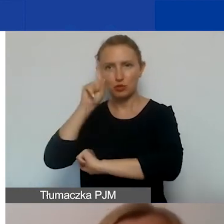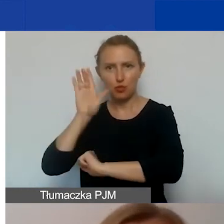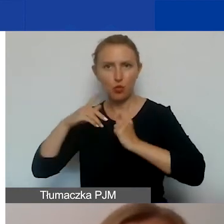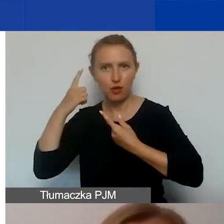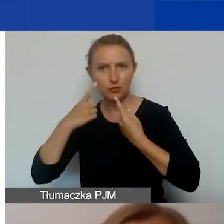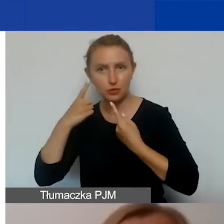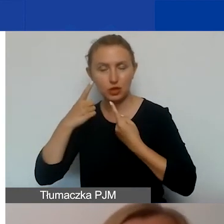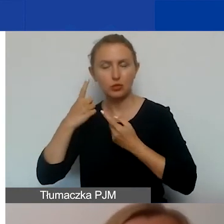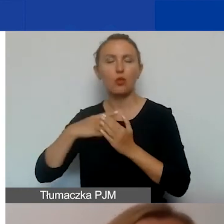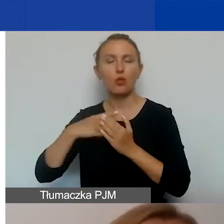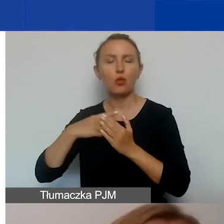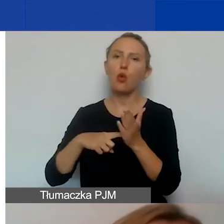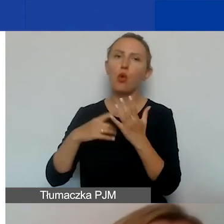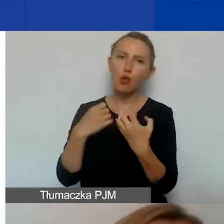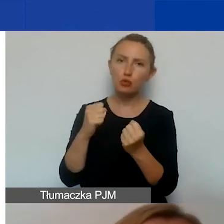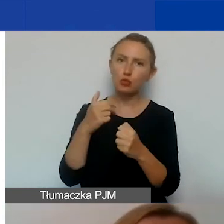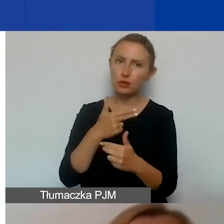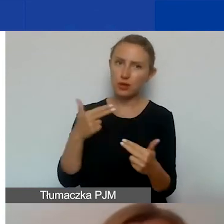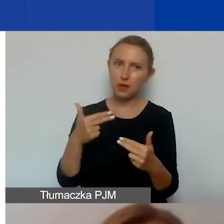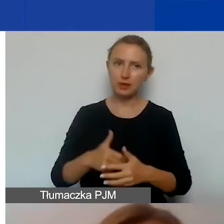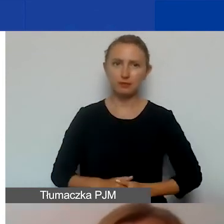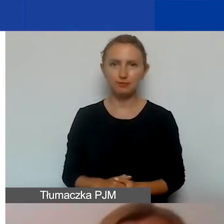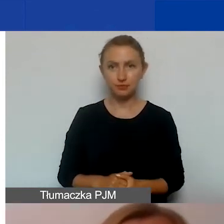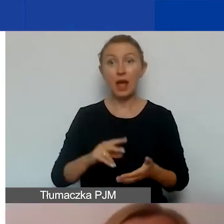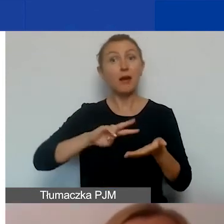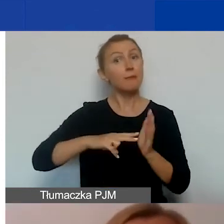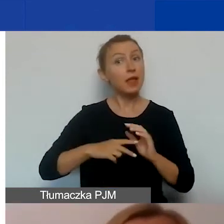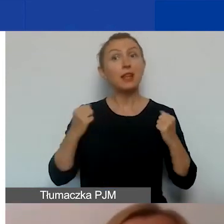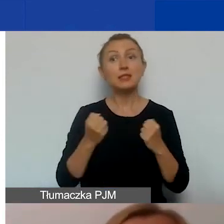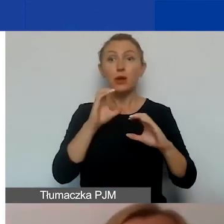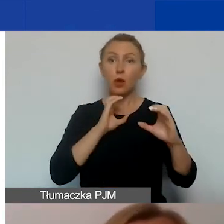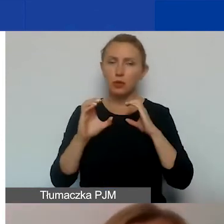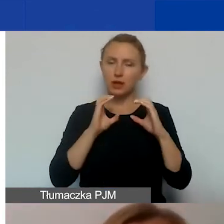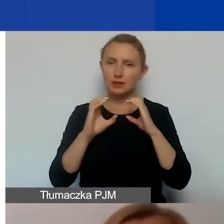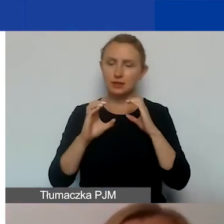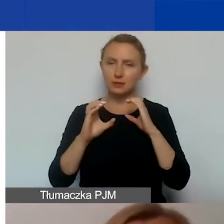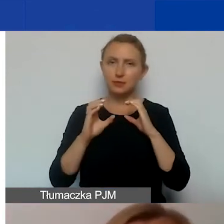jeżeli chodzi o odbiór danego tematu. W planie działań komunikacyjnych prosimy was również